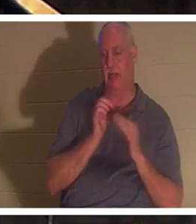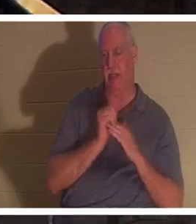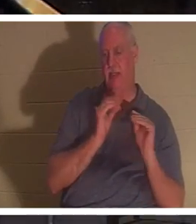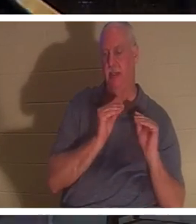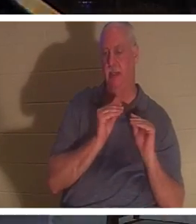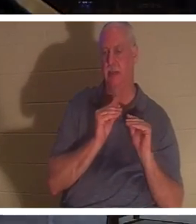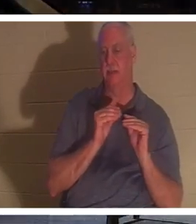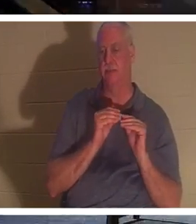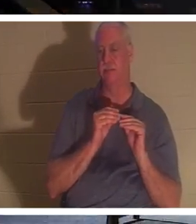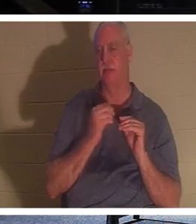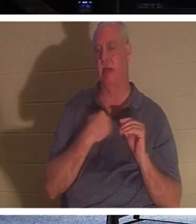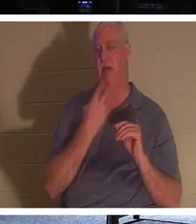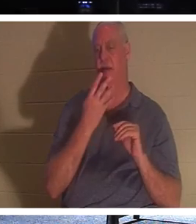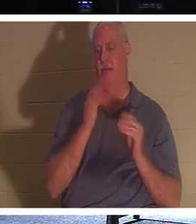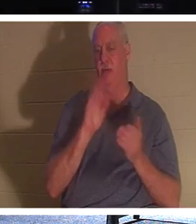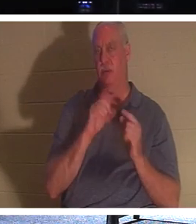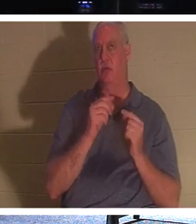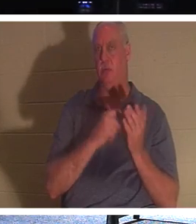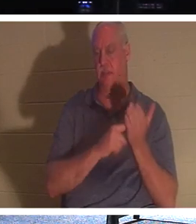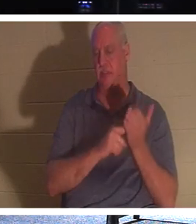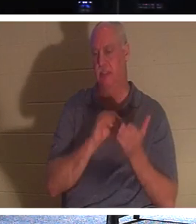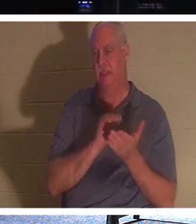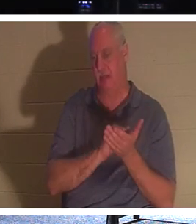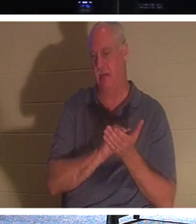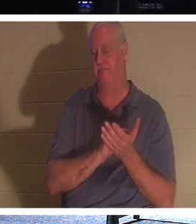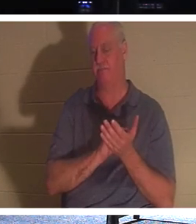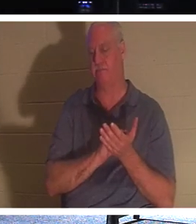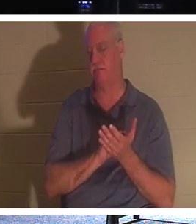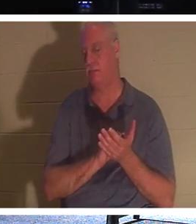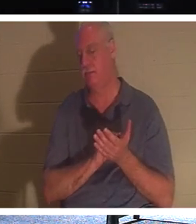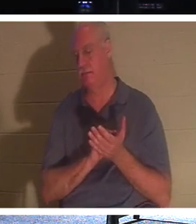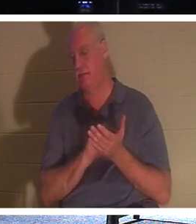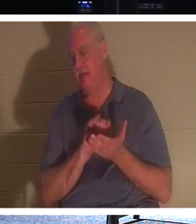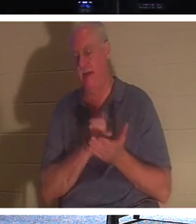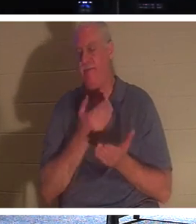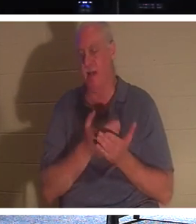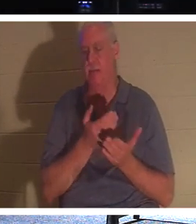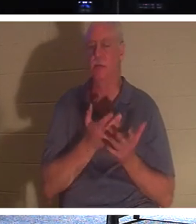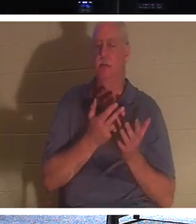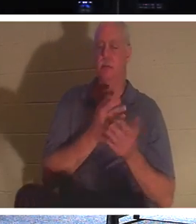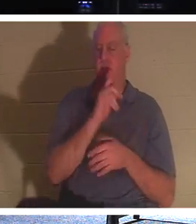vier kleine Gruppen und wir haben in der Dienstags- und Donnerstagsgruppe genau über diese Tatsache gesprochen,